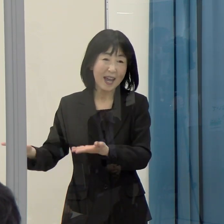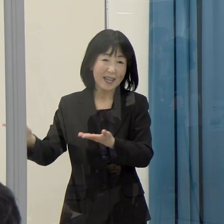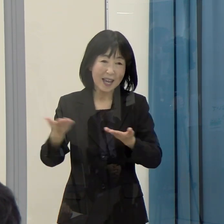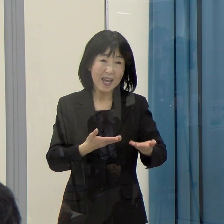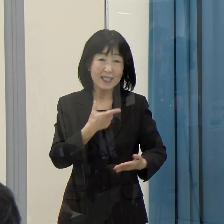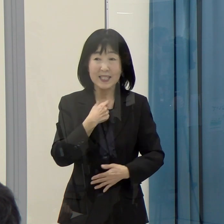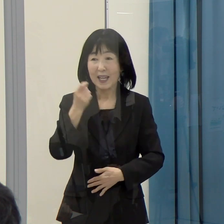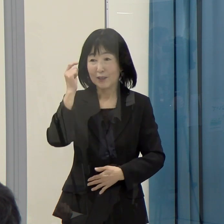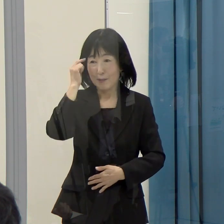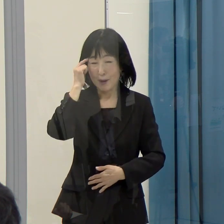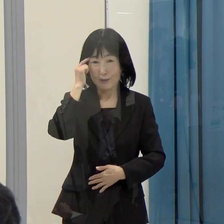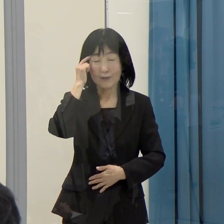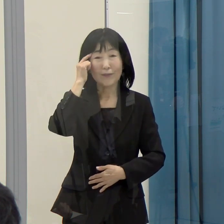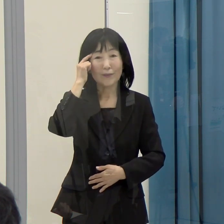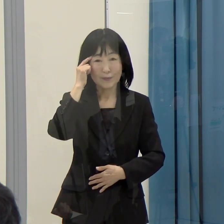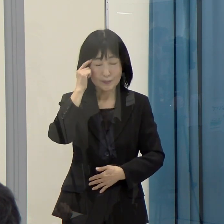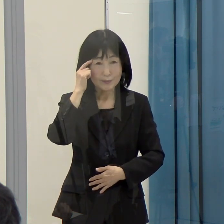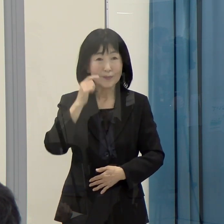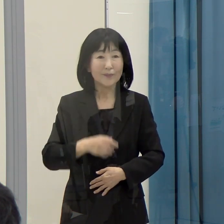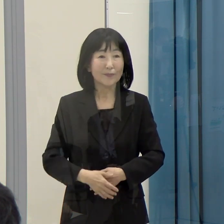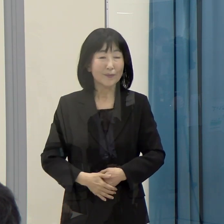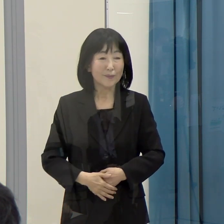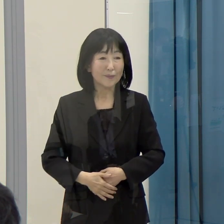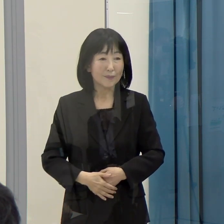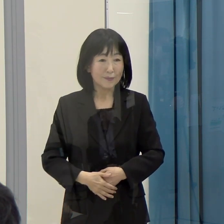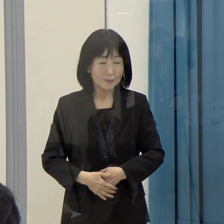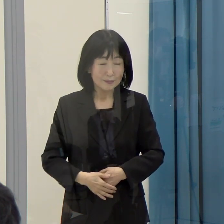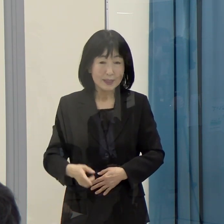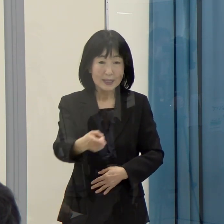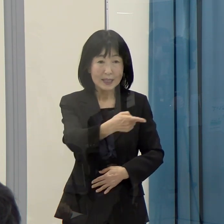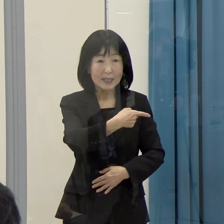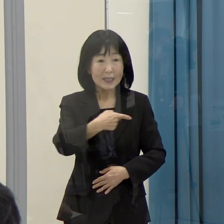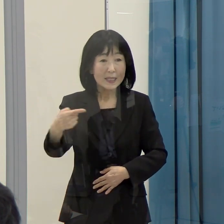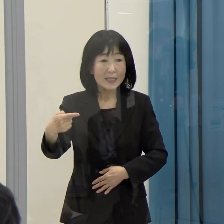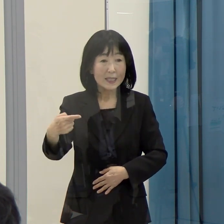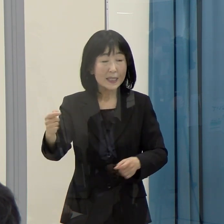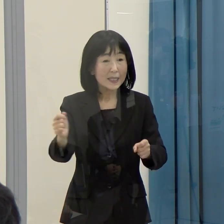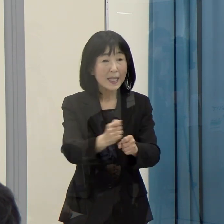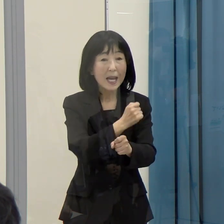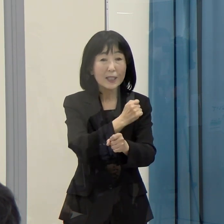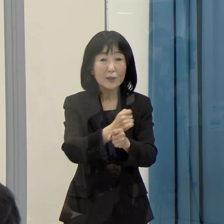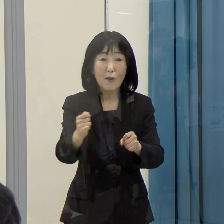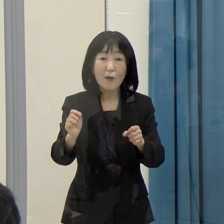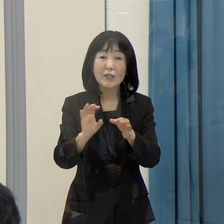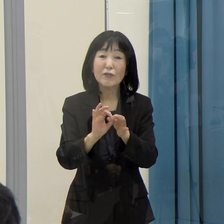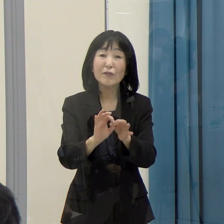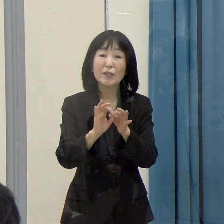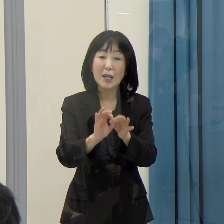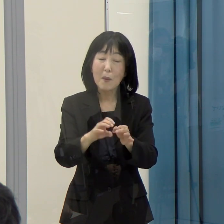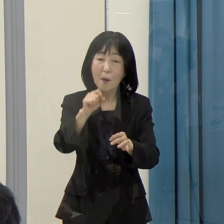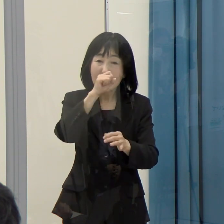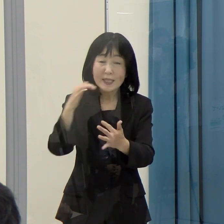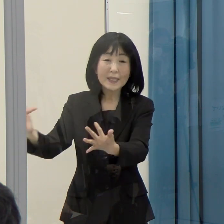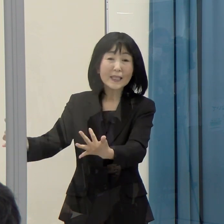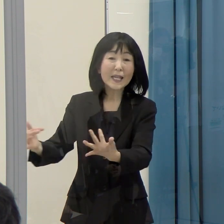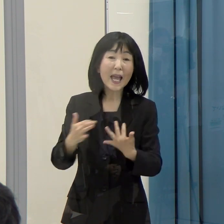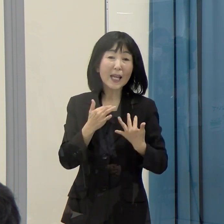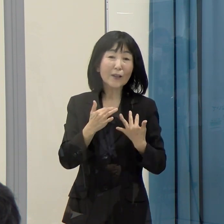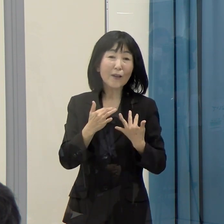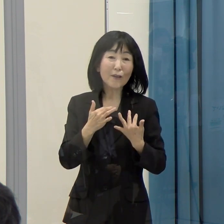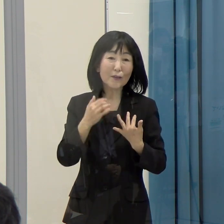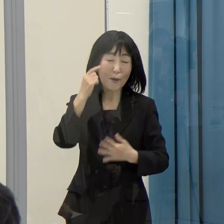このことは、ひいては１次産業にもいい影響が出てくるものです。